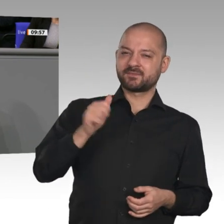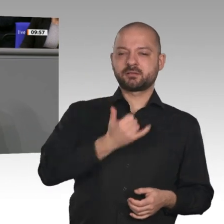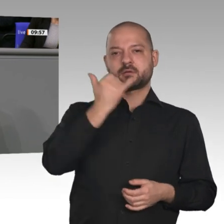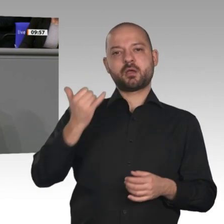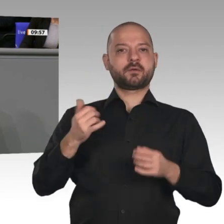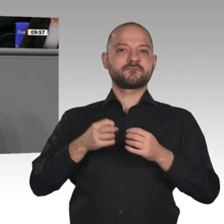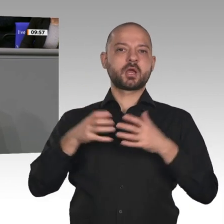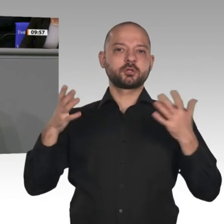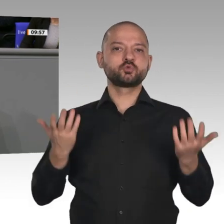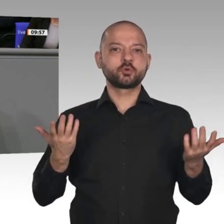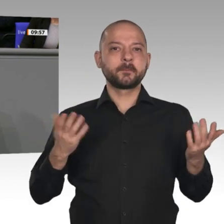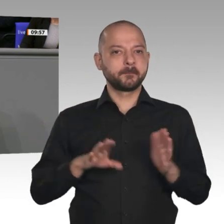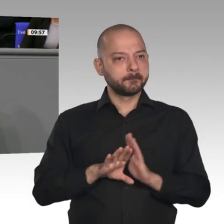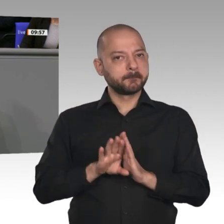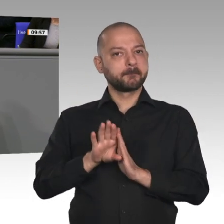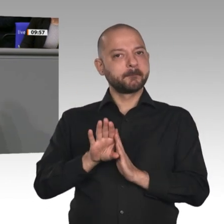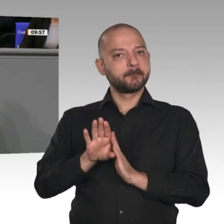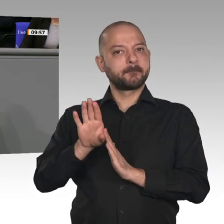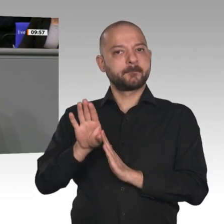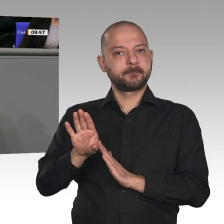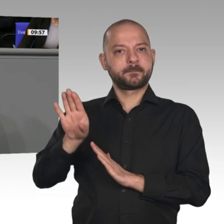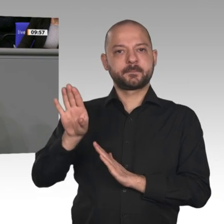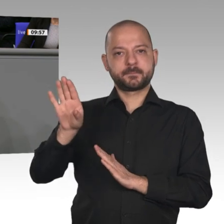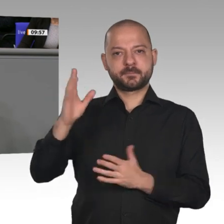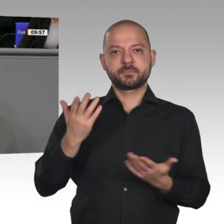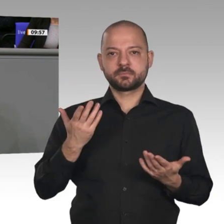der Geschichte der Bundesrepublik Deutschland. Wir haben den höchsten Beschäftigungsstand: